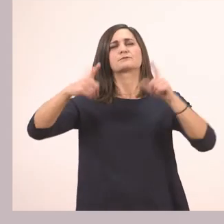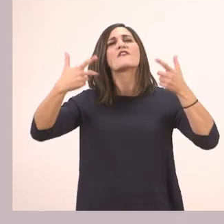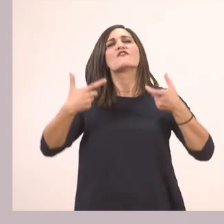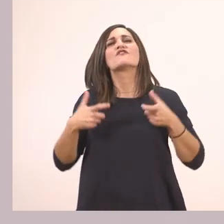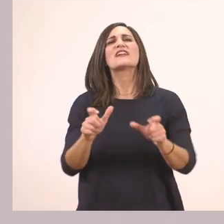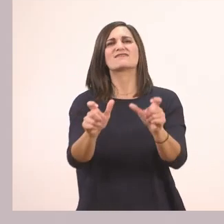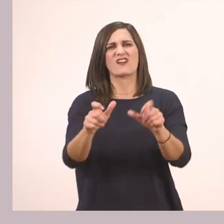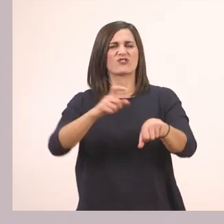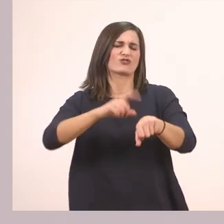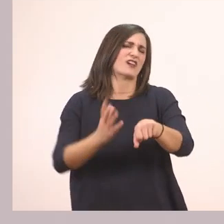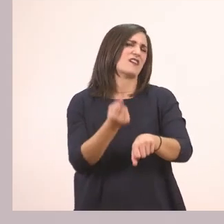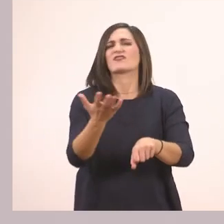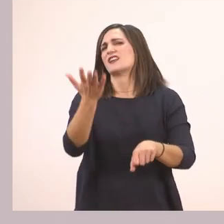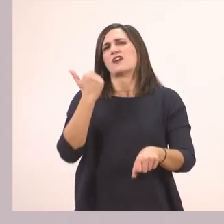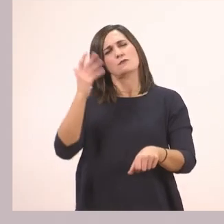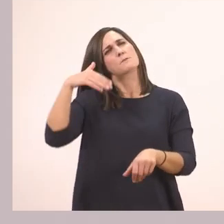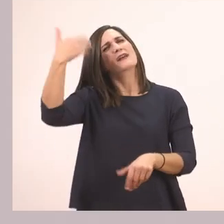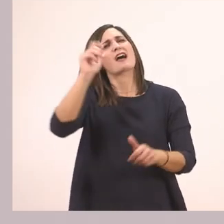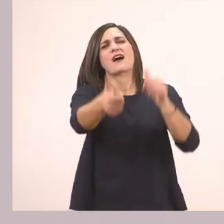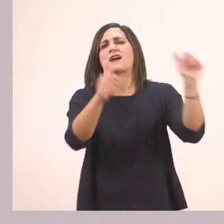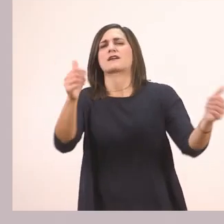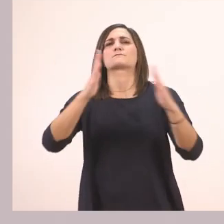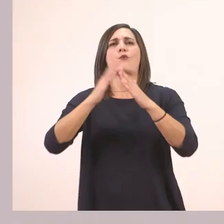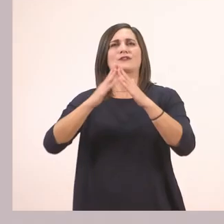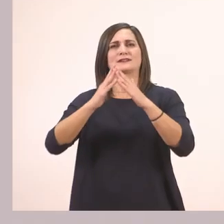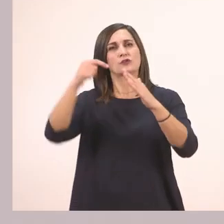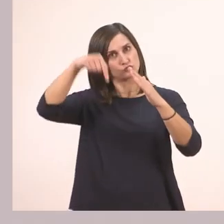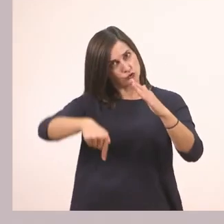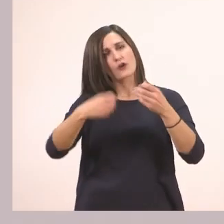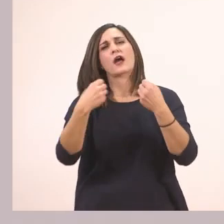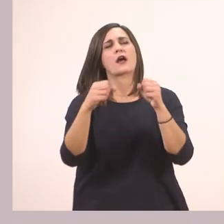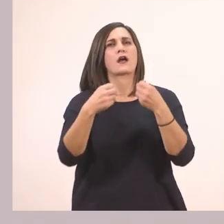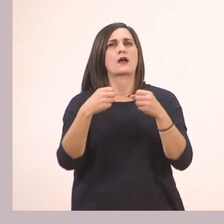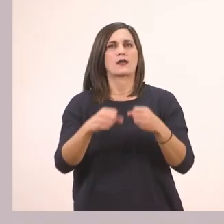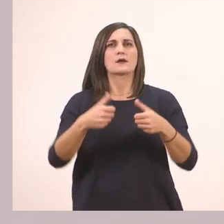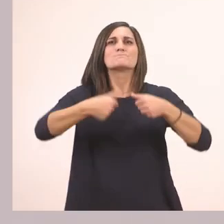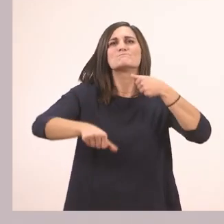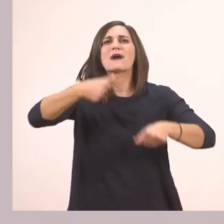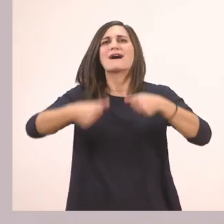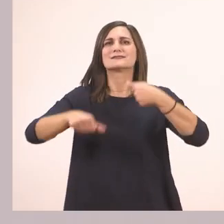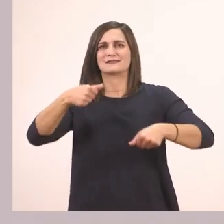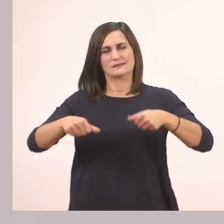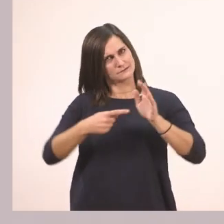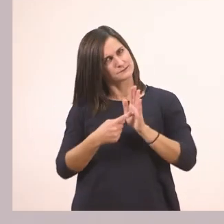οπότε θα πάμε να κάνουμε τις δραστηριότητες από κάτω, που είναι με τα παζλ. Ξεκινάμε την πρώτη δραστηριότητα.